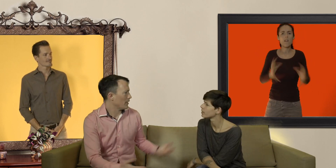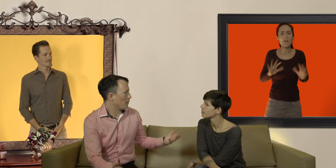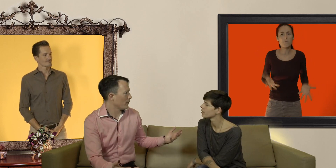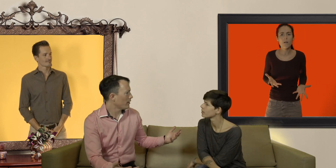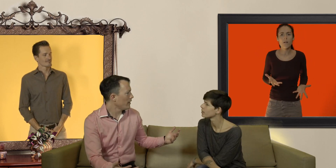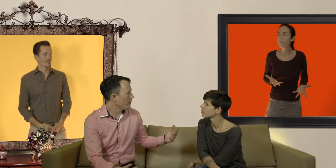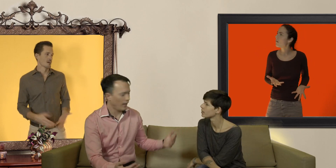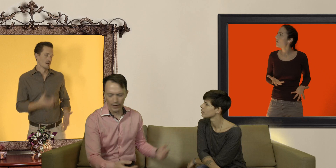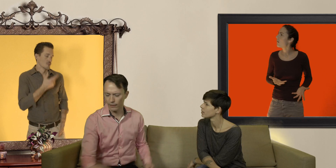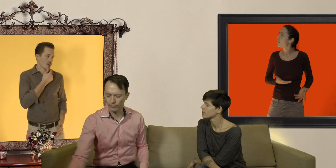mais c'est pas sorcier Fred